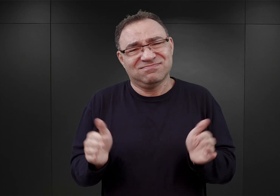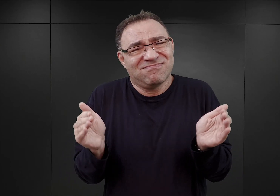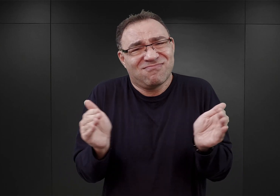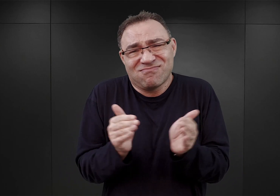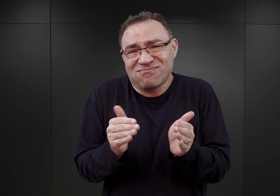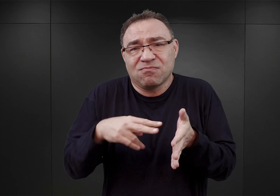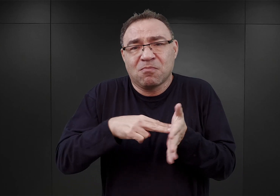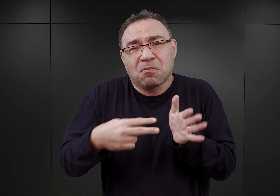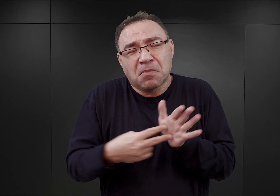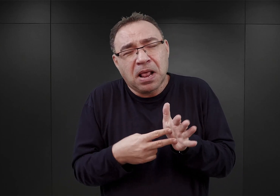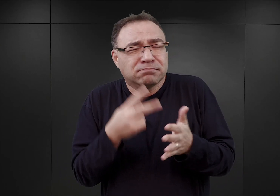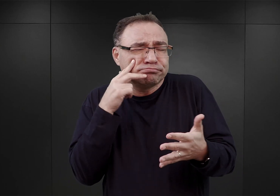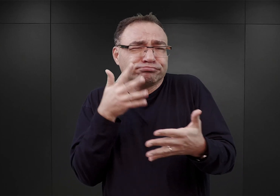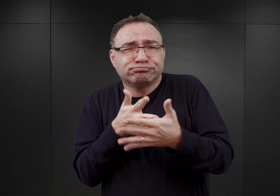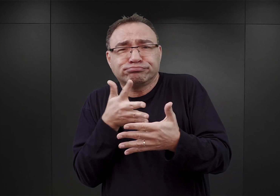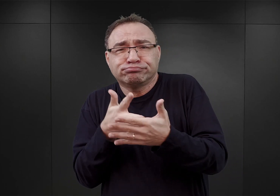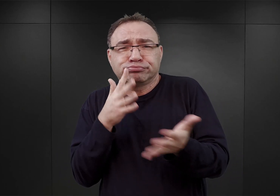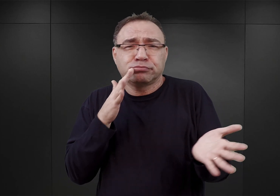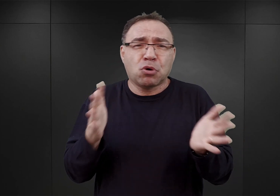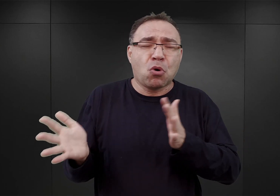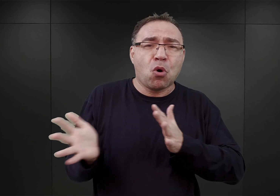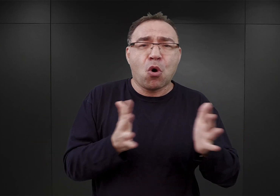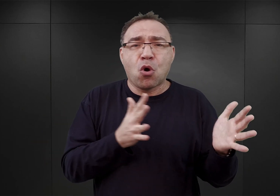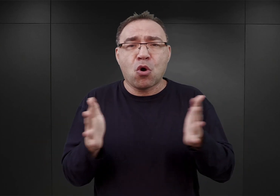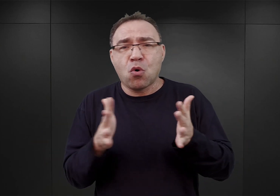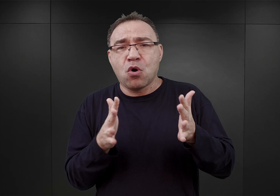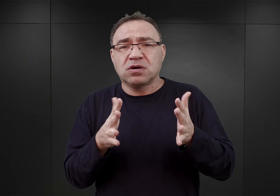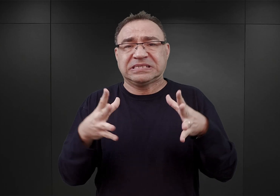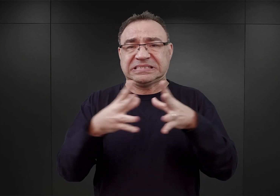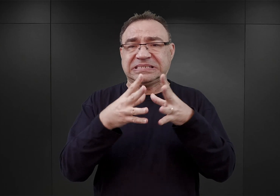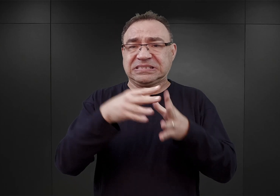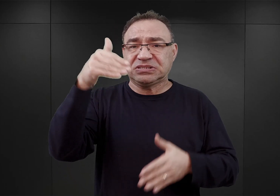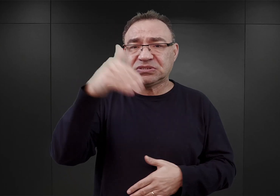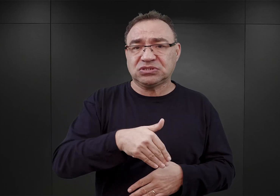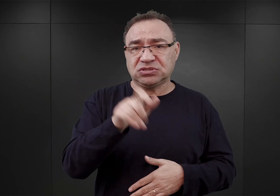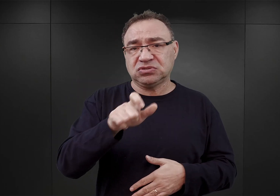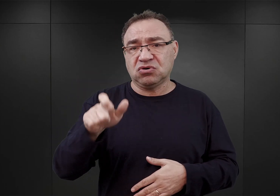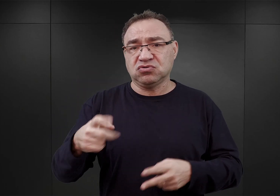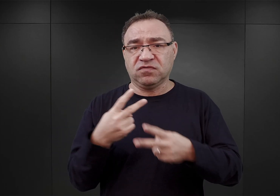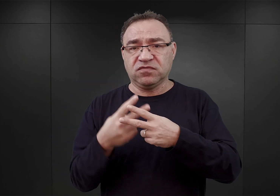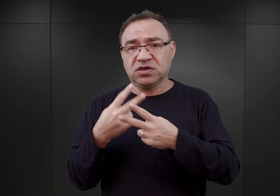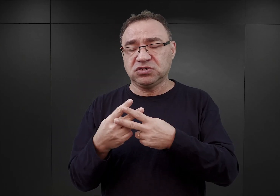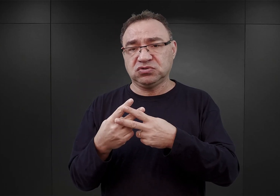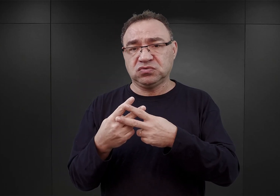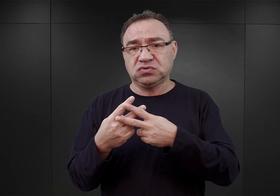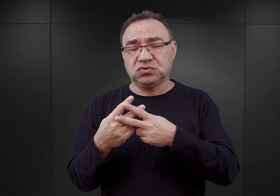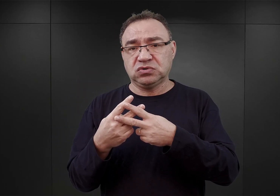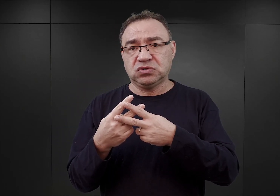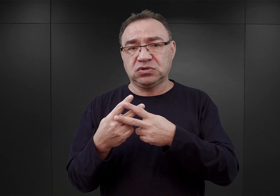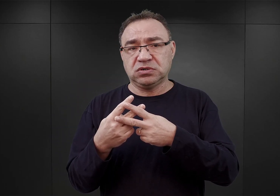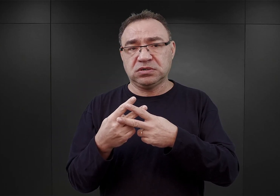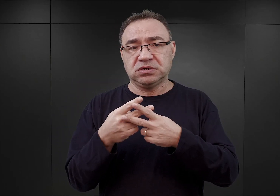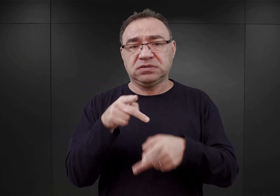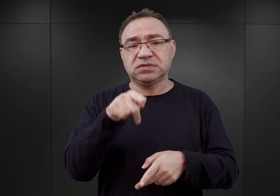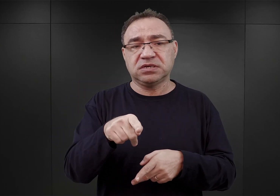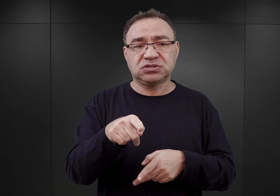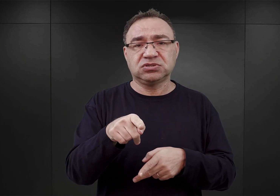Szacowano, że powinien posiadać pojemność około 10 000 osób i miał być też instalacją stosunkowo tanią,